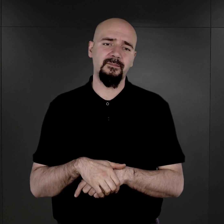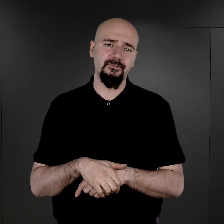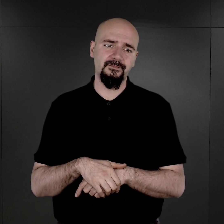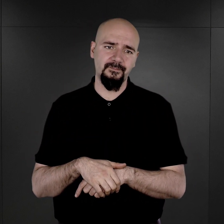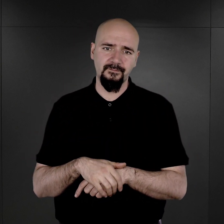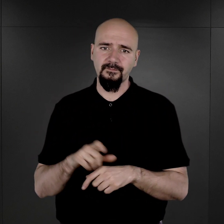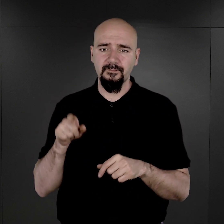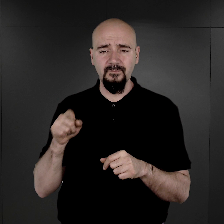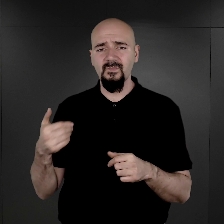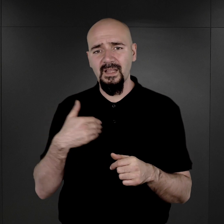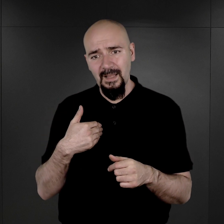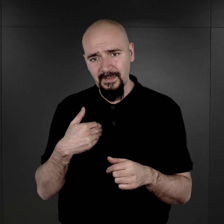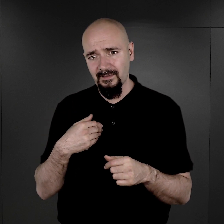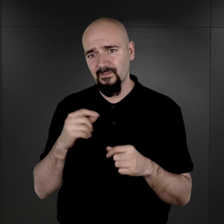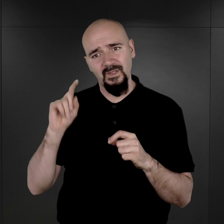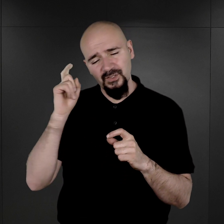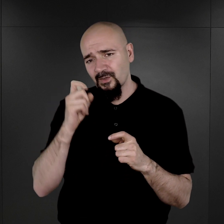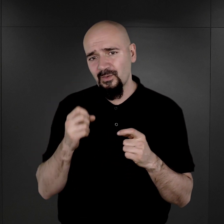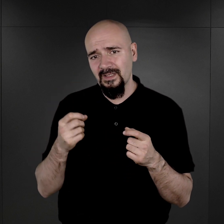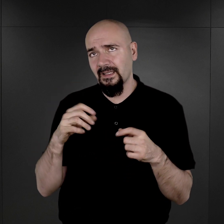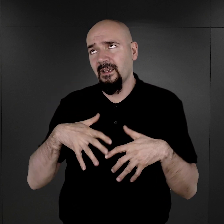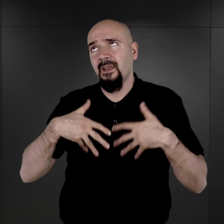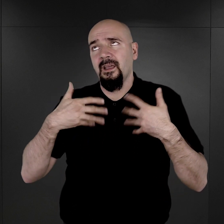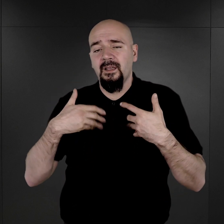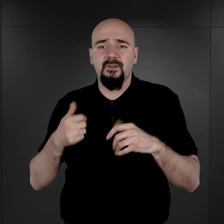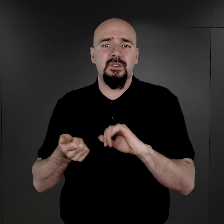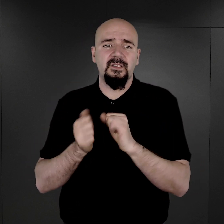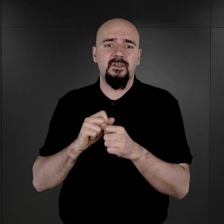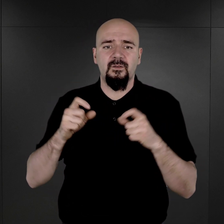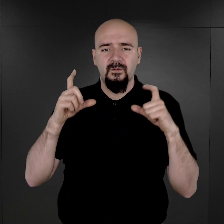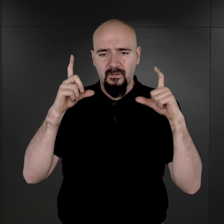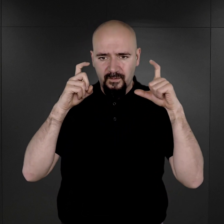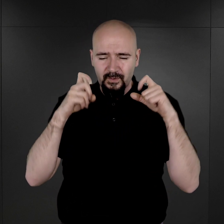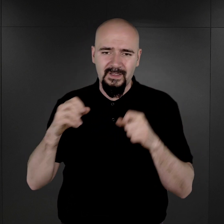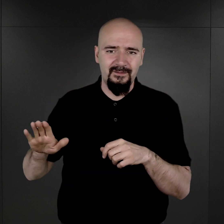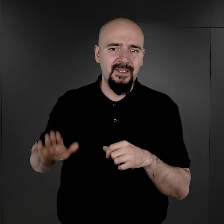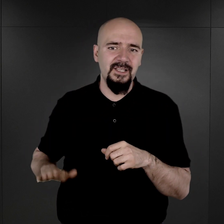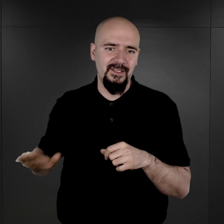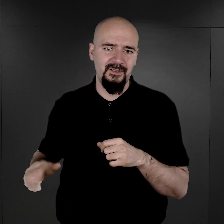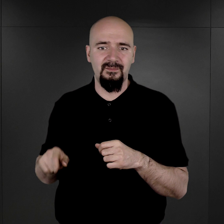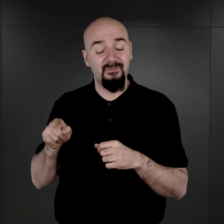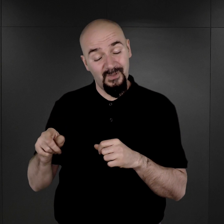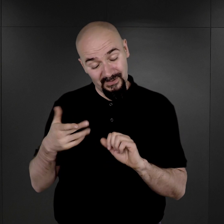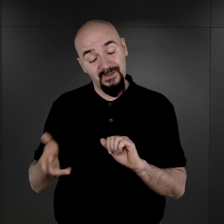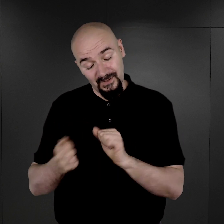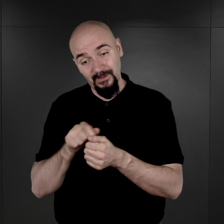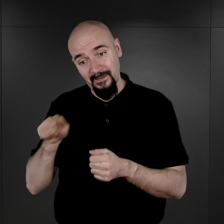A dla mnie szczególnie poruszające są fotografie dzieci, bo są też tam i dzieci,